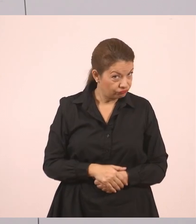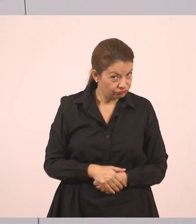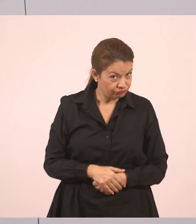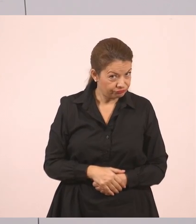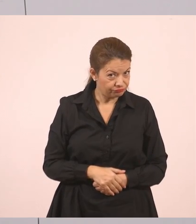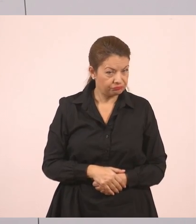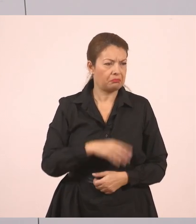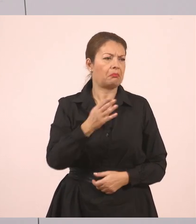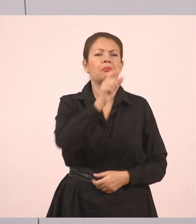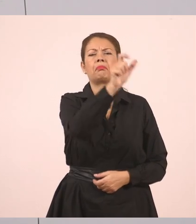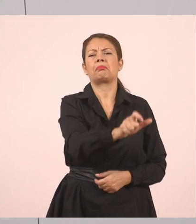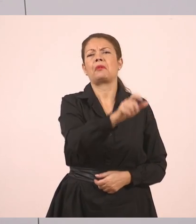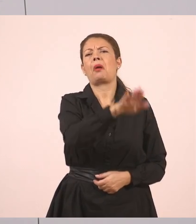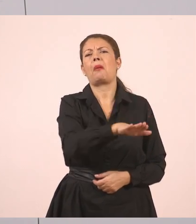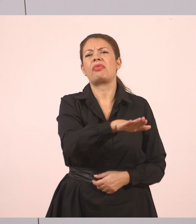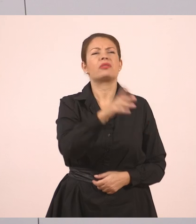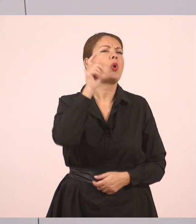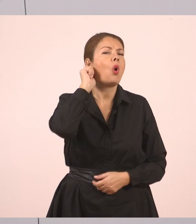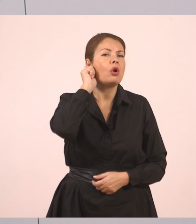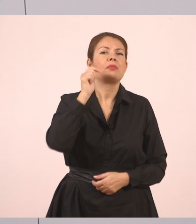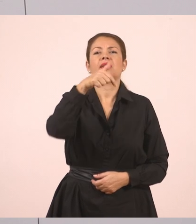Τον Γιάννη. Δεν έχει σημασία, θα βάλουμε ένα όνομα τώρα εδώ.